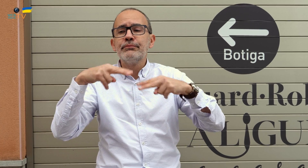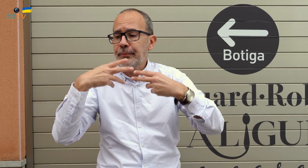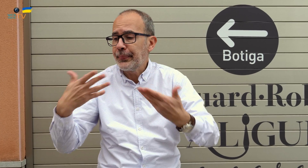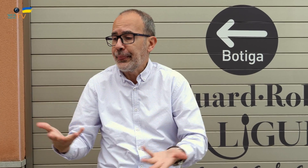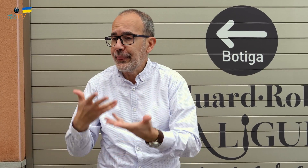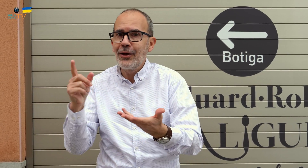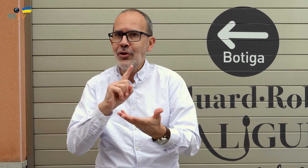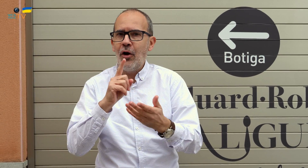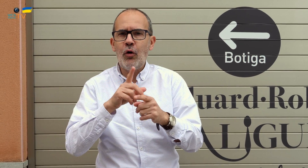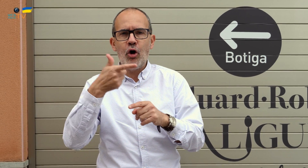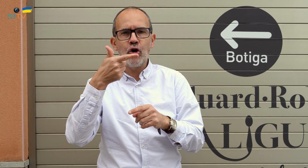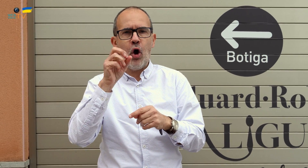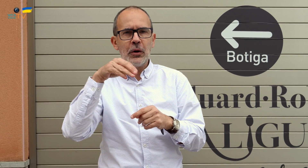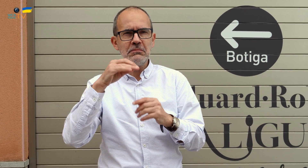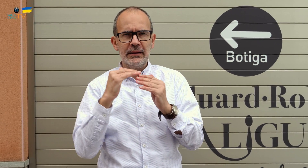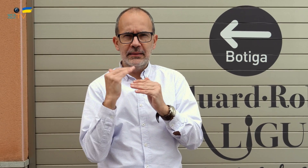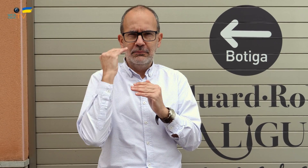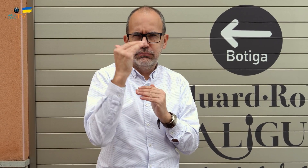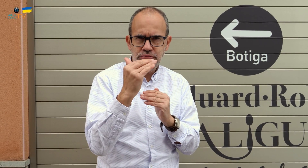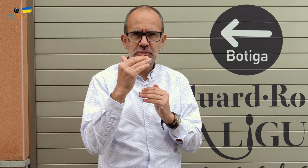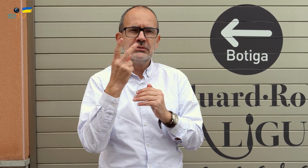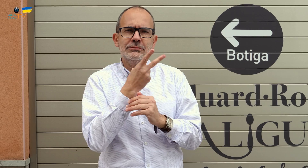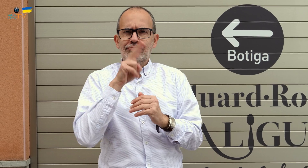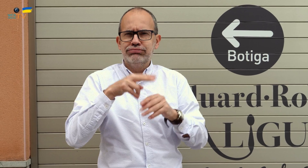Es decir, no hablamos de la restauración típica, sino de la cocina Gourmet.